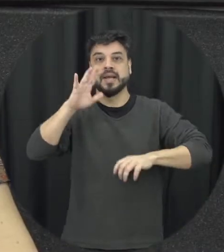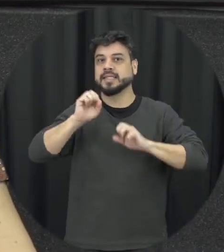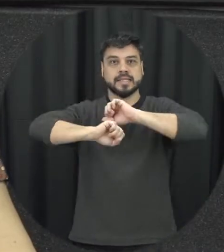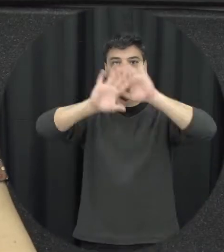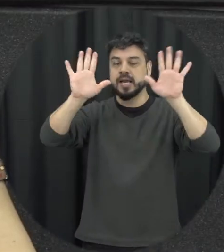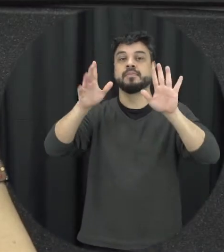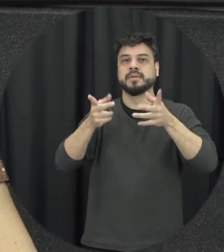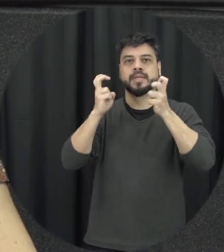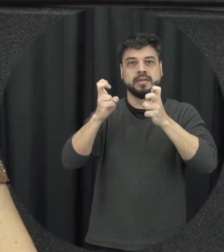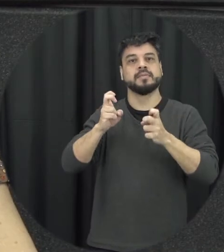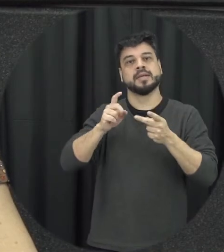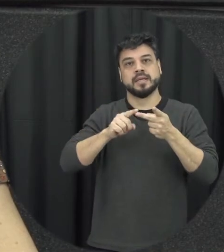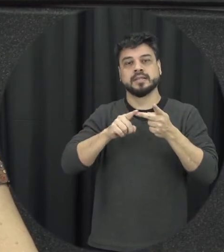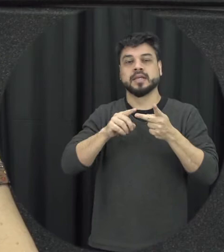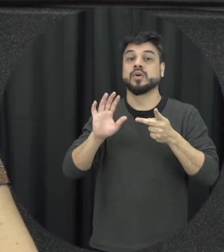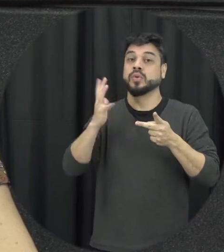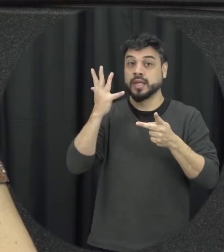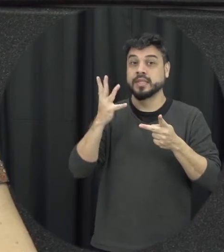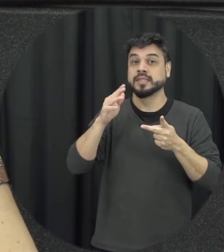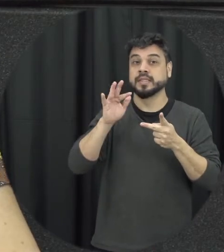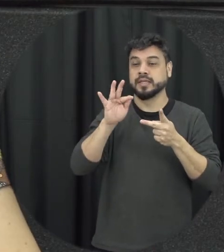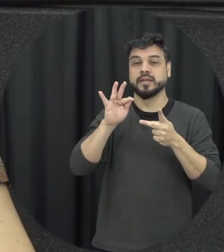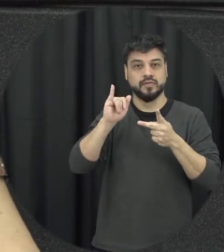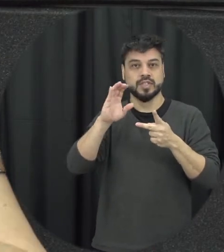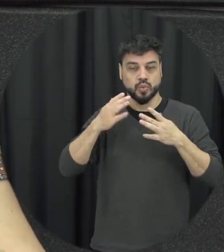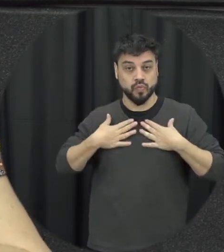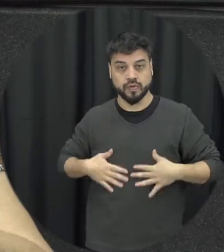geralmente a violência física acontece nesse contexto então a pessoa ela foi guardando